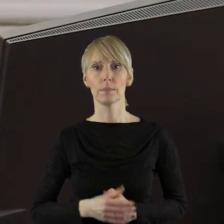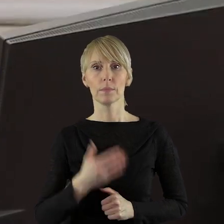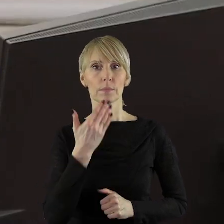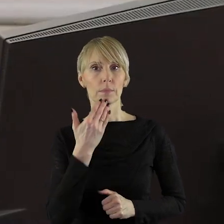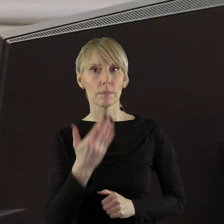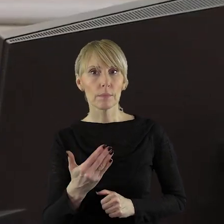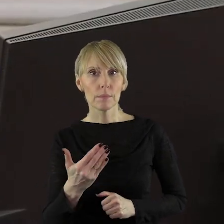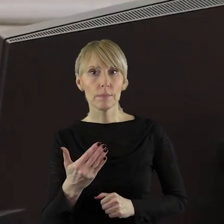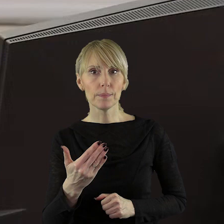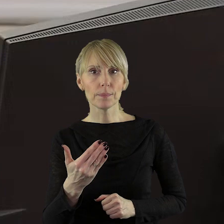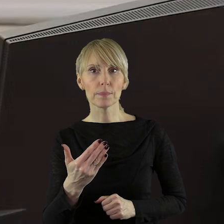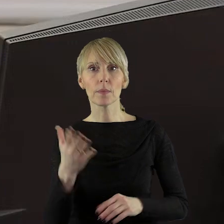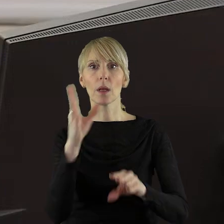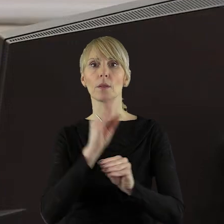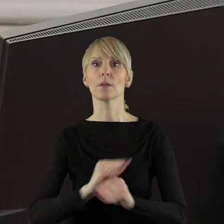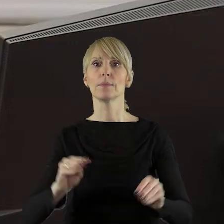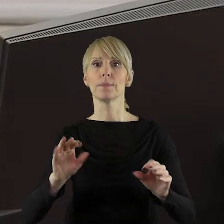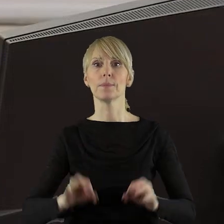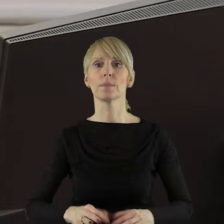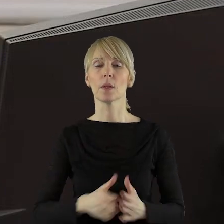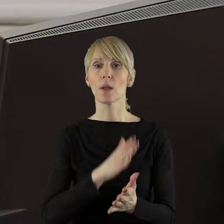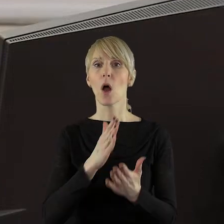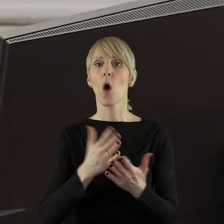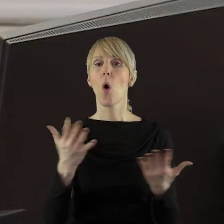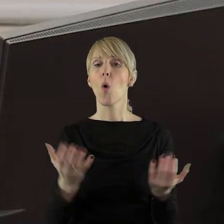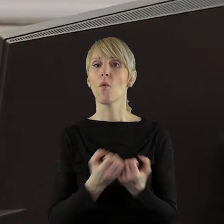Dziękuję Państwu Radnym. Szanowni Państwo Radni! Uchwała została podjęta